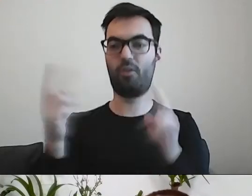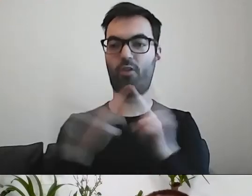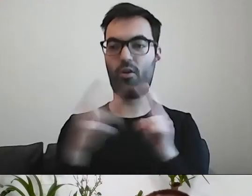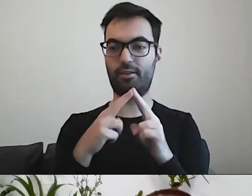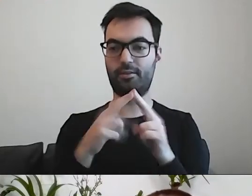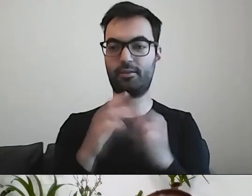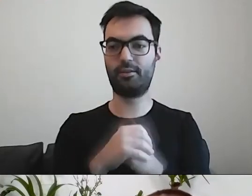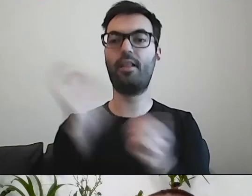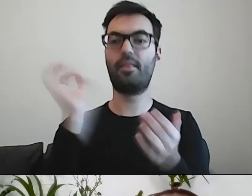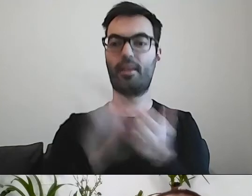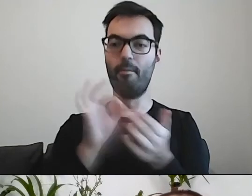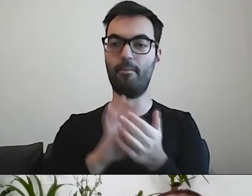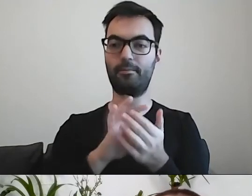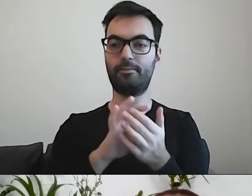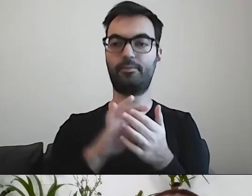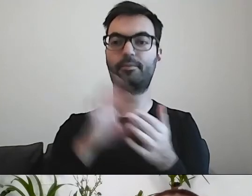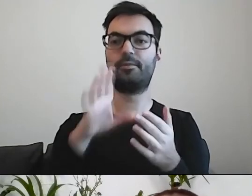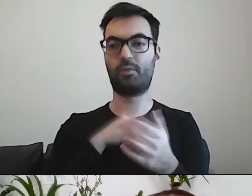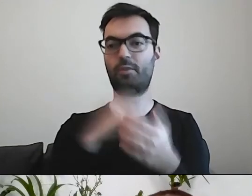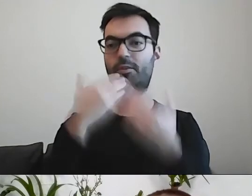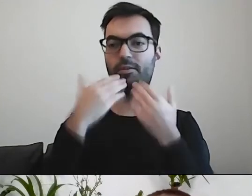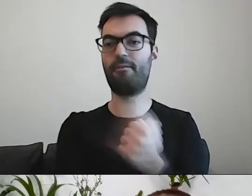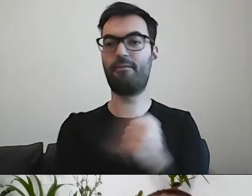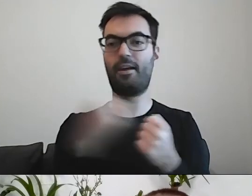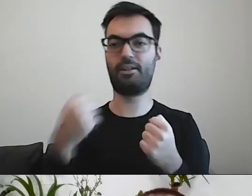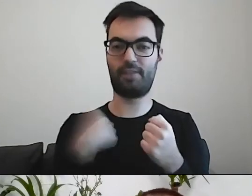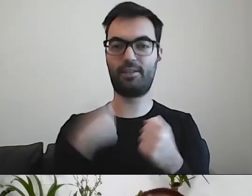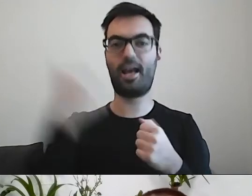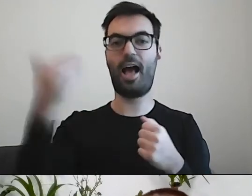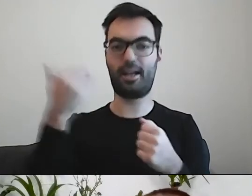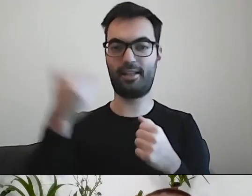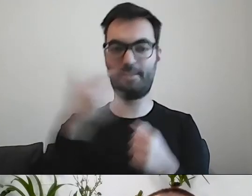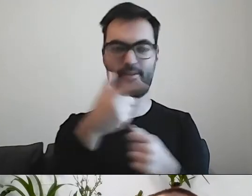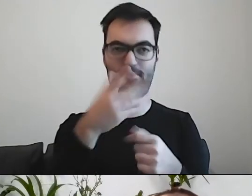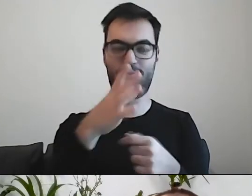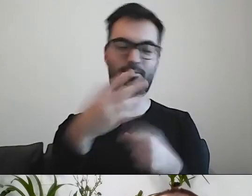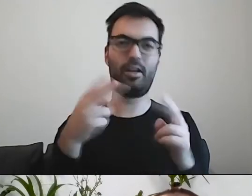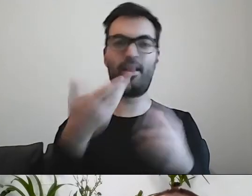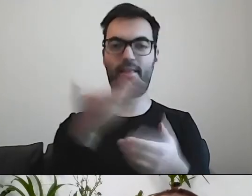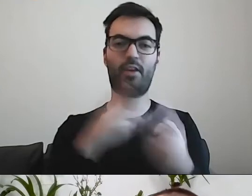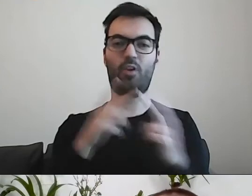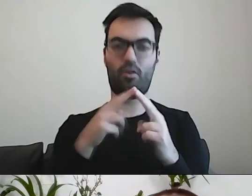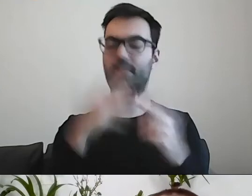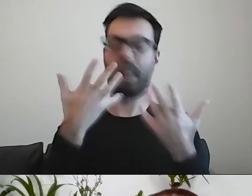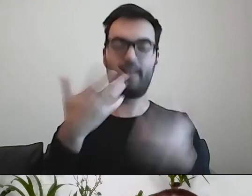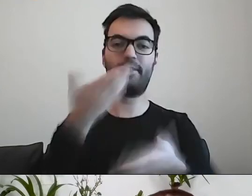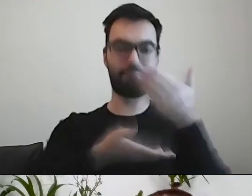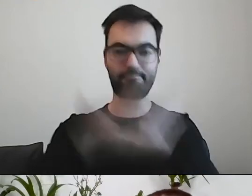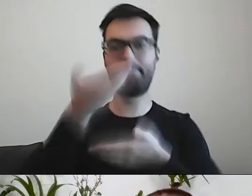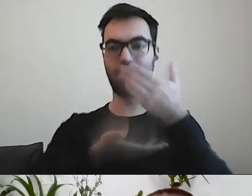Dzięki Warszawskiej Akademii Dostępności będzie można się z nami skontaktować. Chętnie podzielimy się dokumentami,